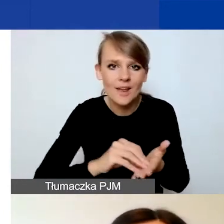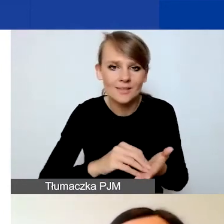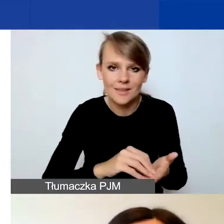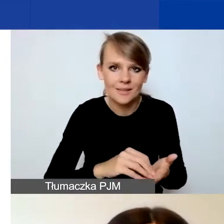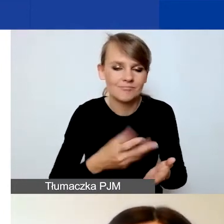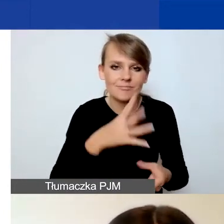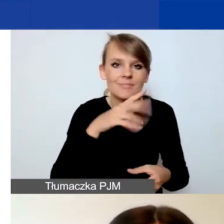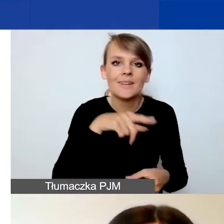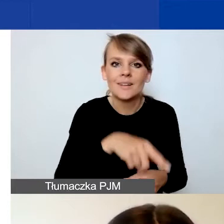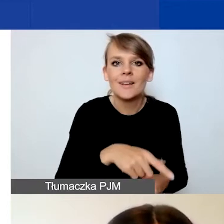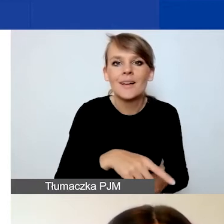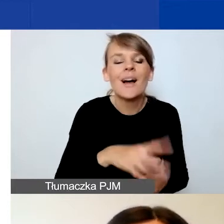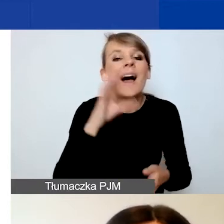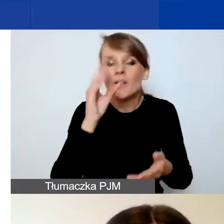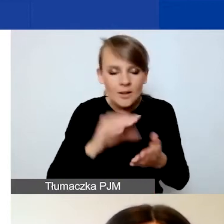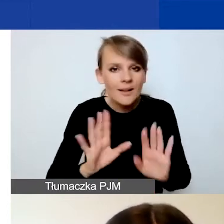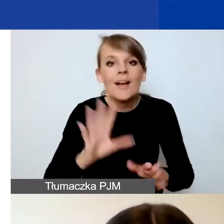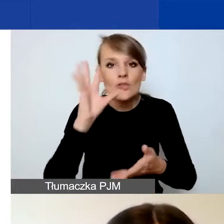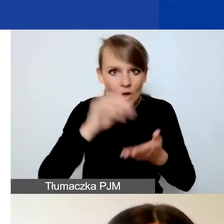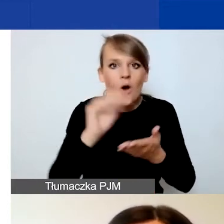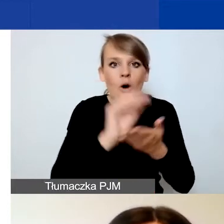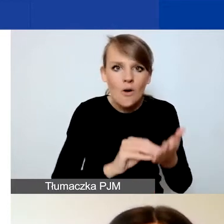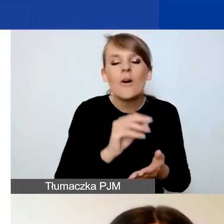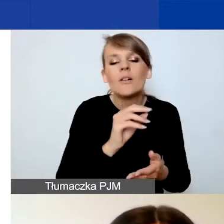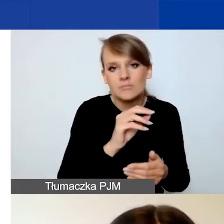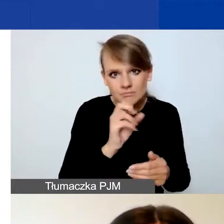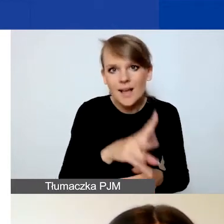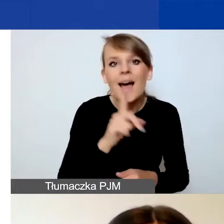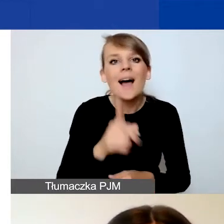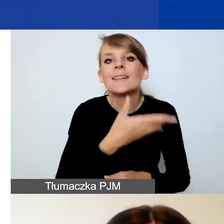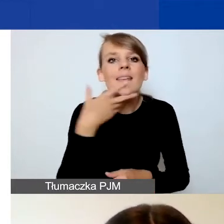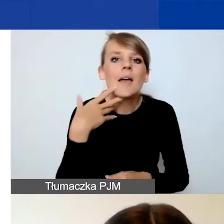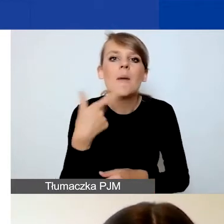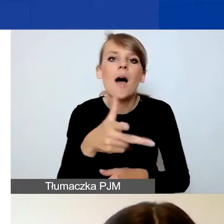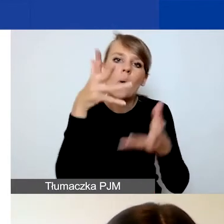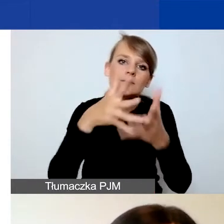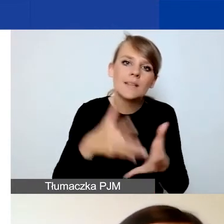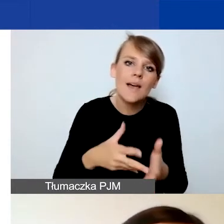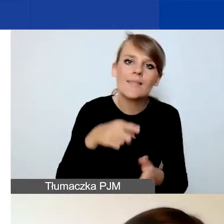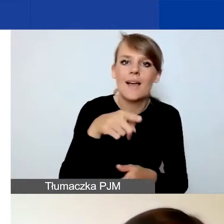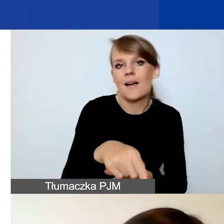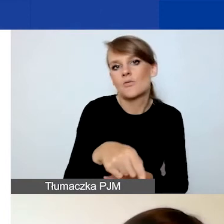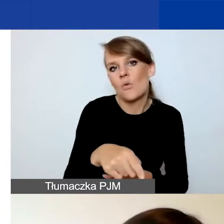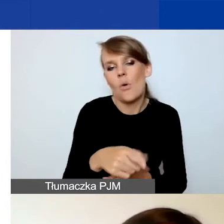Doświadczenie samo w sobie opisujecie, ale nie jest to wymogiem i nie jest oceniane jako kryterium formalne.